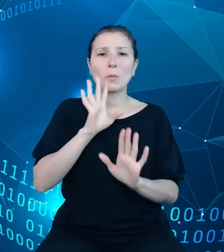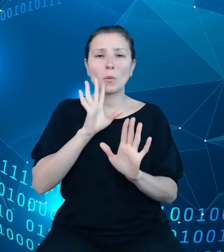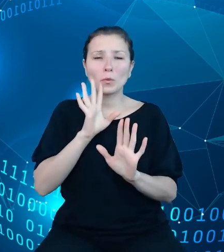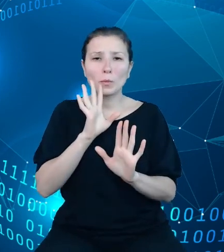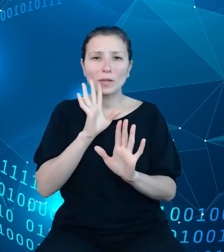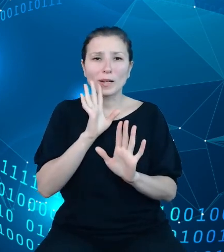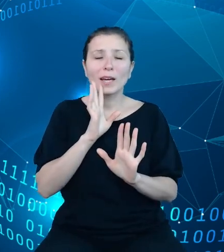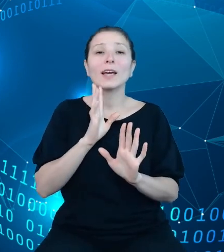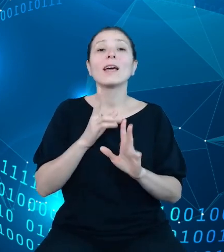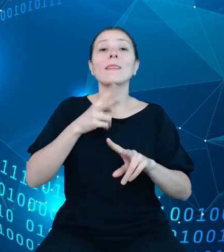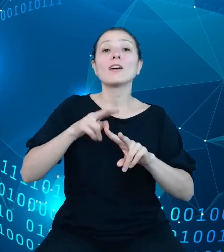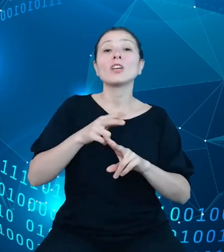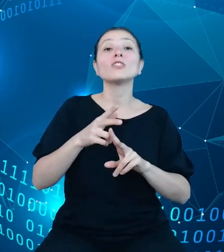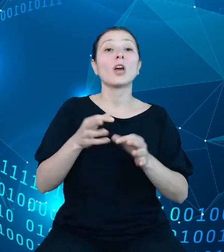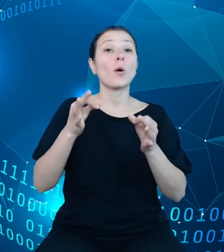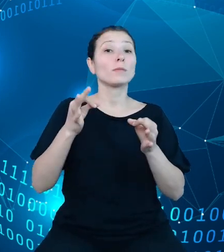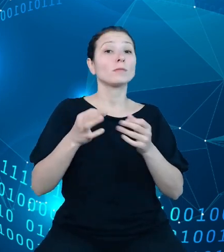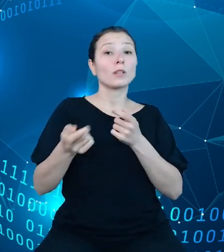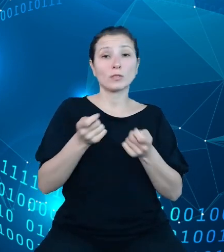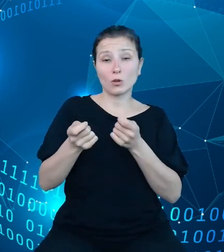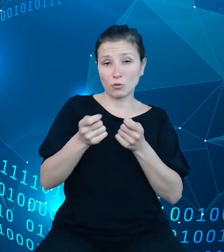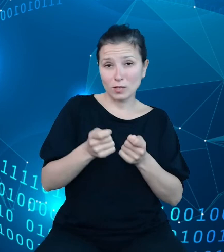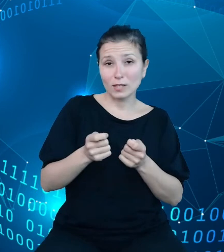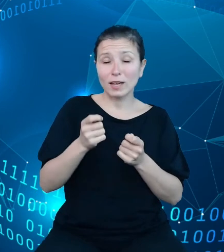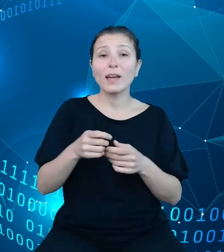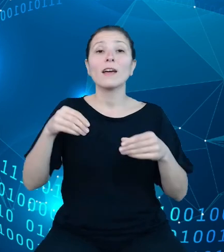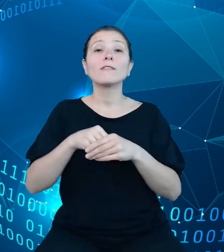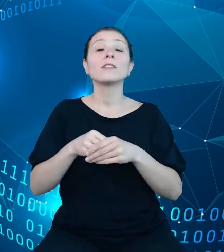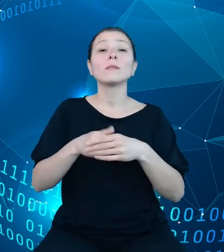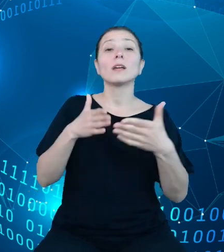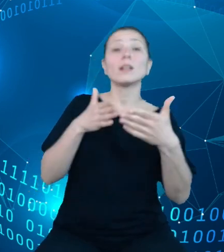kierunkując i limitując wydatki publiczne. Podobnie jak w przypadku ustawy